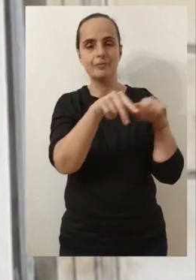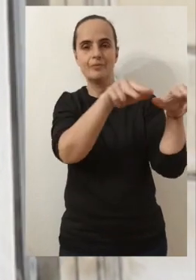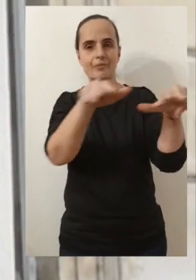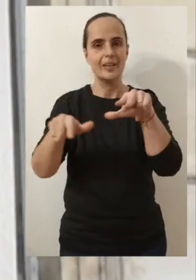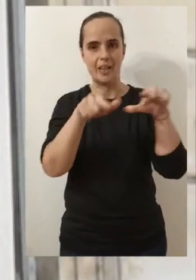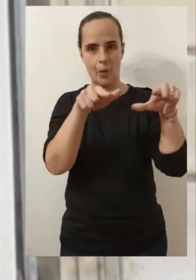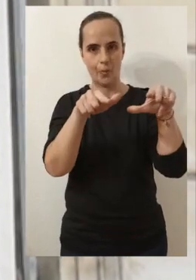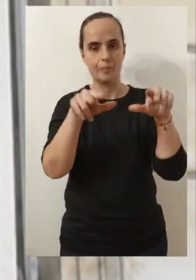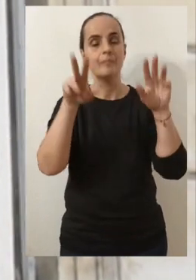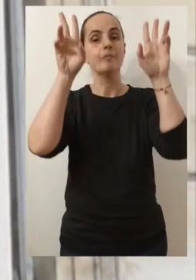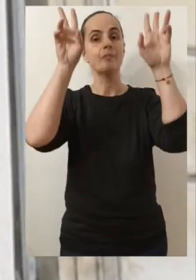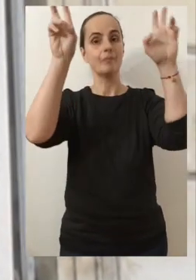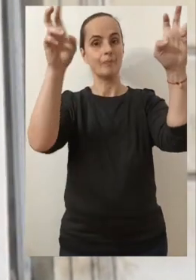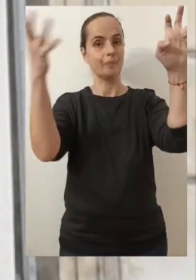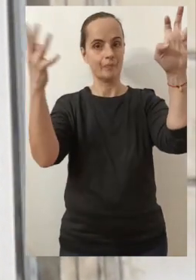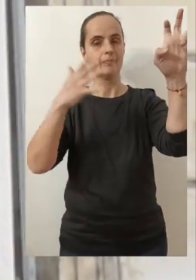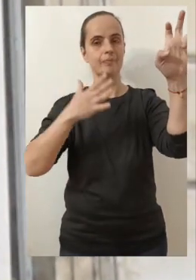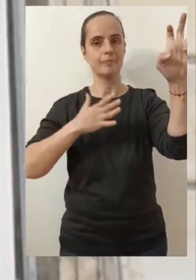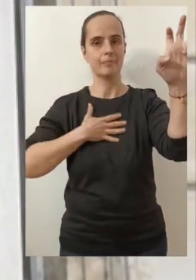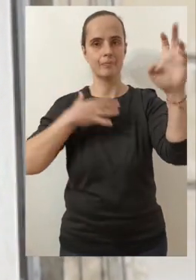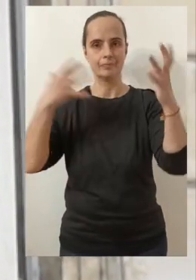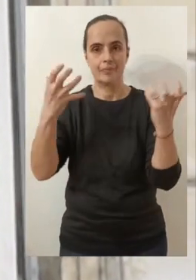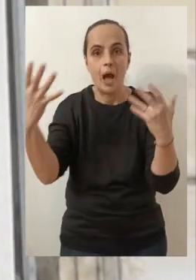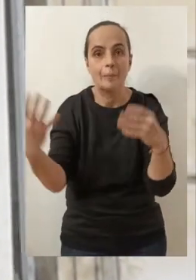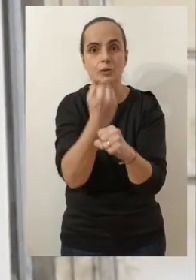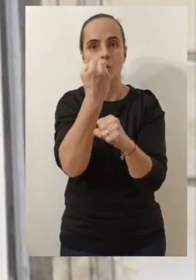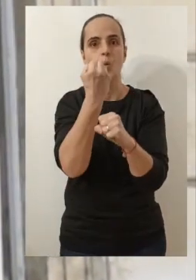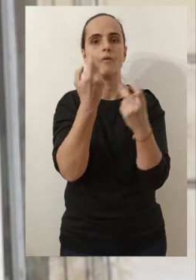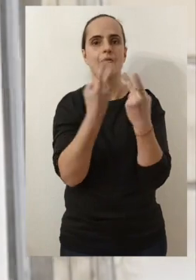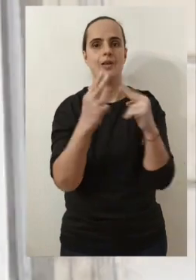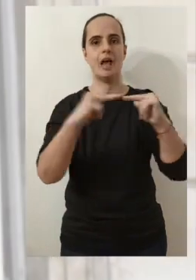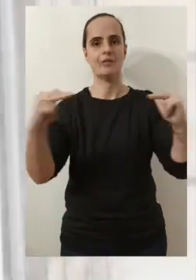pour le 1er rendez-vous qui nous amènera à parler de mon ambition pour Avignon.